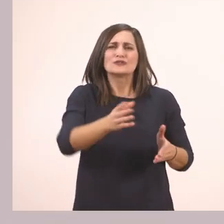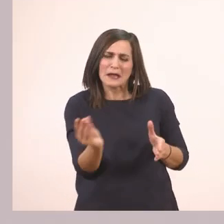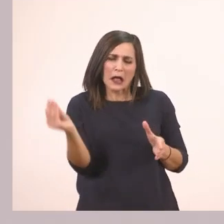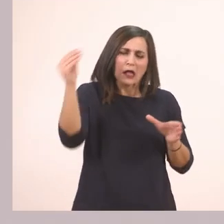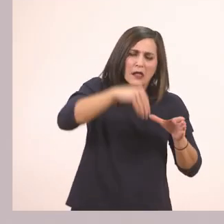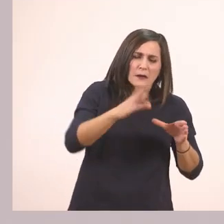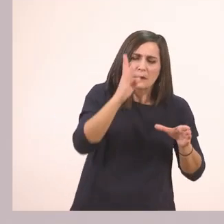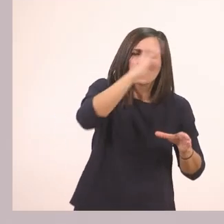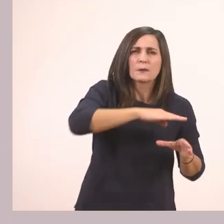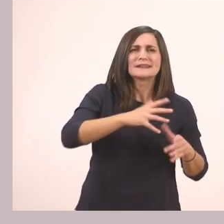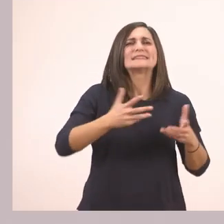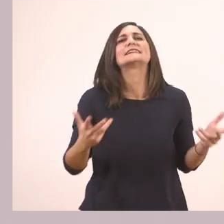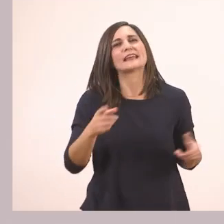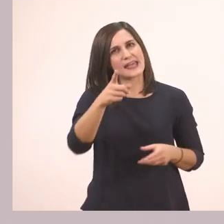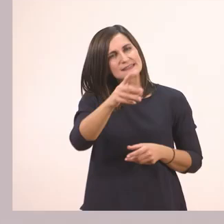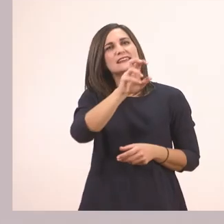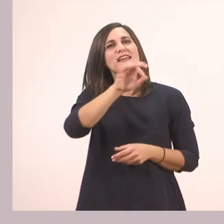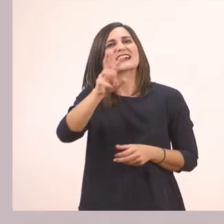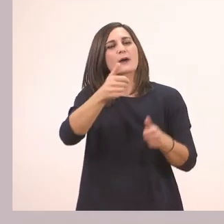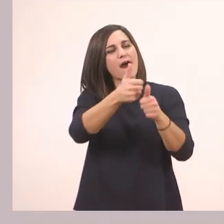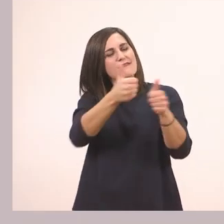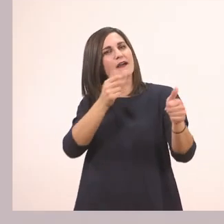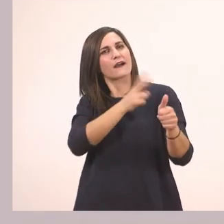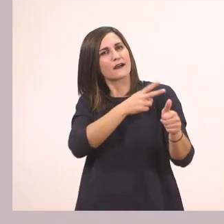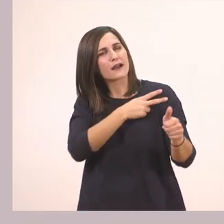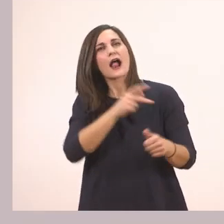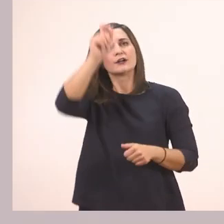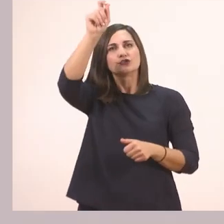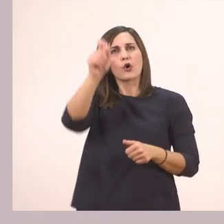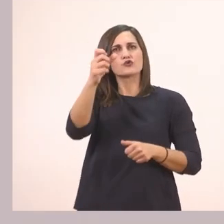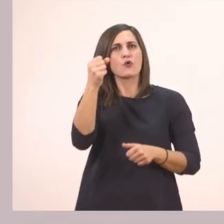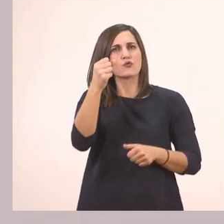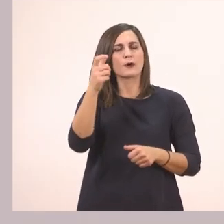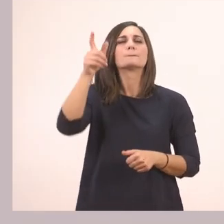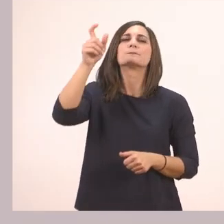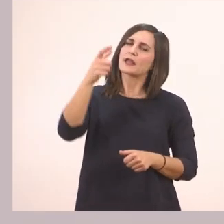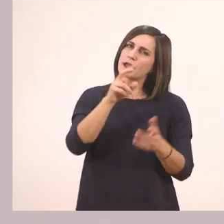Γράψε τα γράμματα στη σειρά, βάλε τόνο στη λέξη και διάβασε.